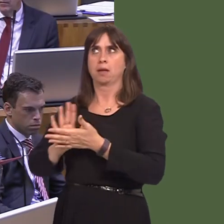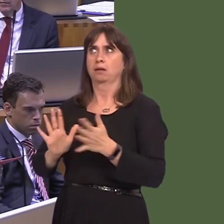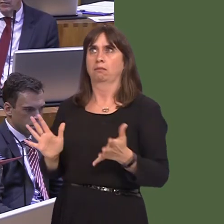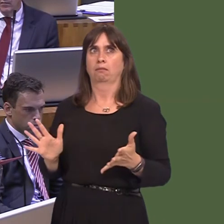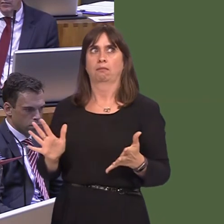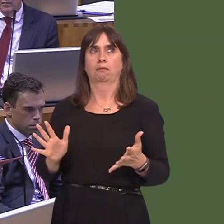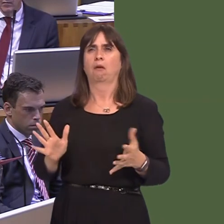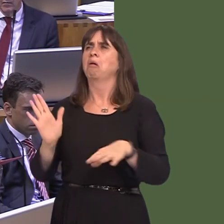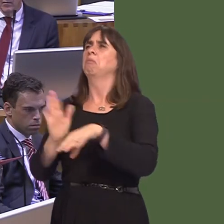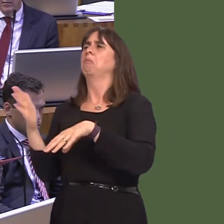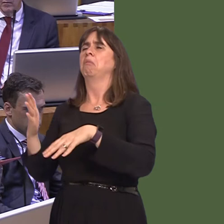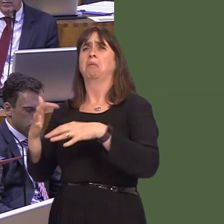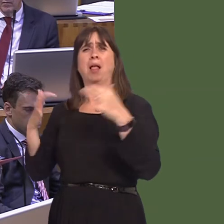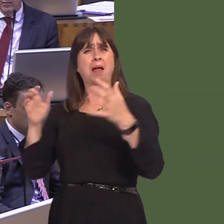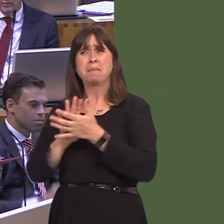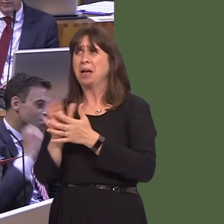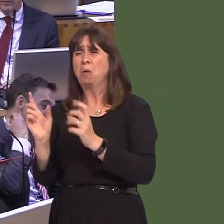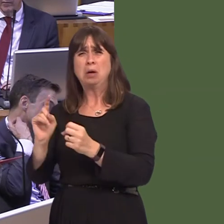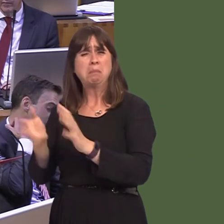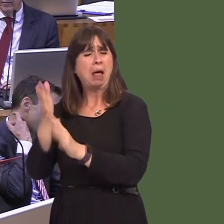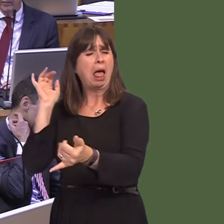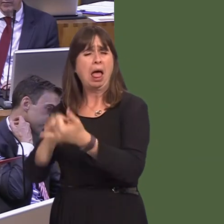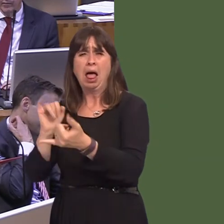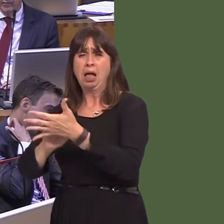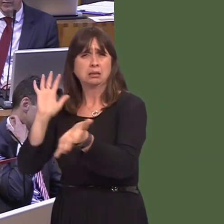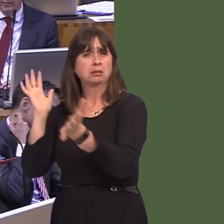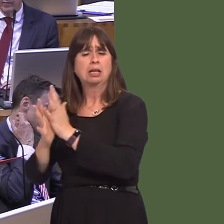with a majority in Parliament. What we have is a messóan absolute mess. David Davis returned